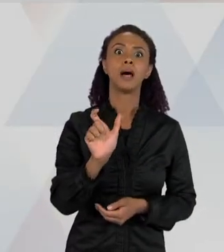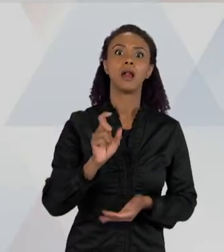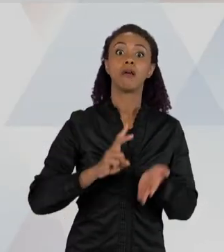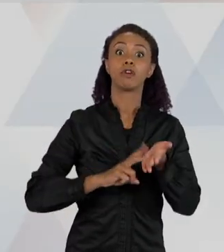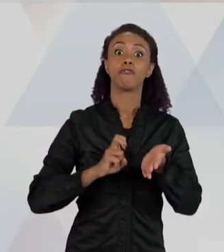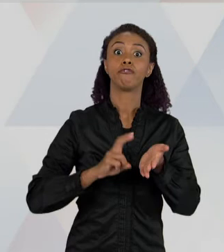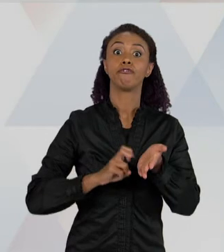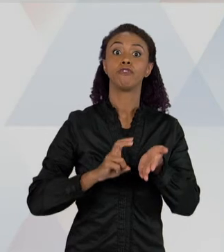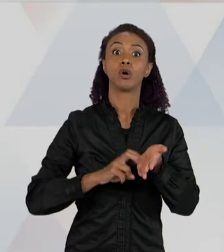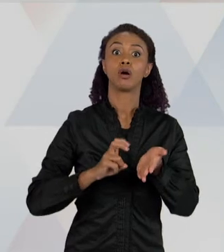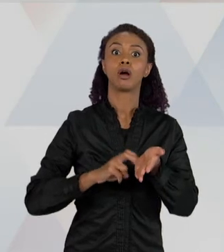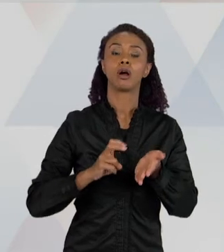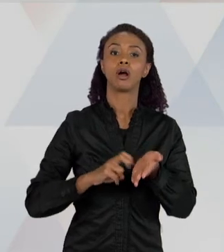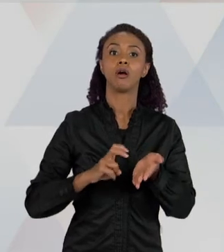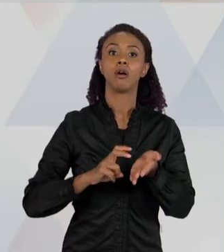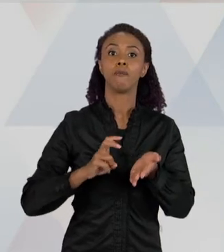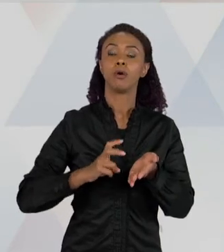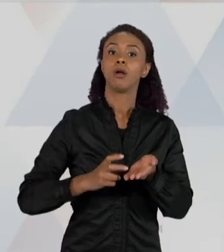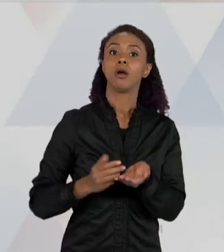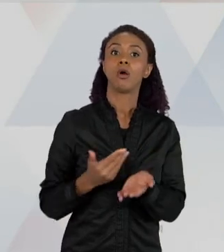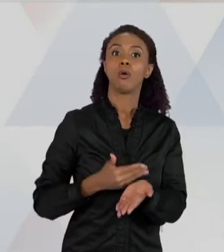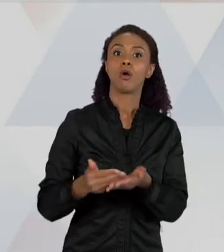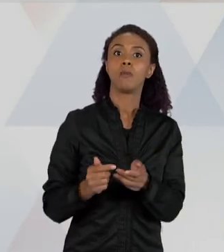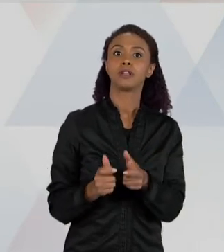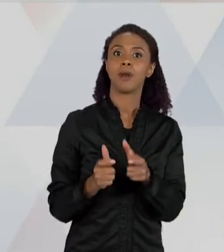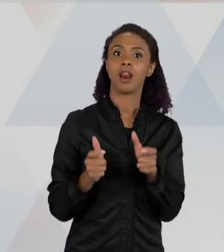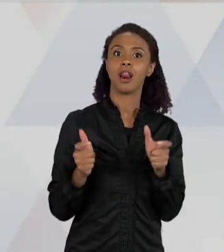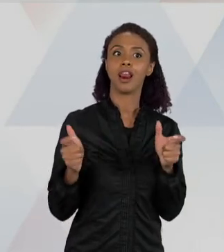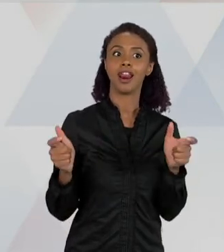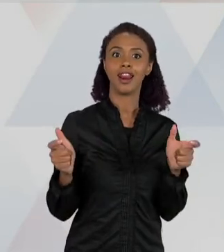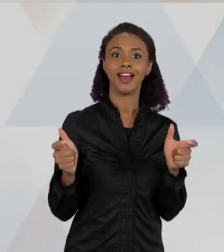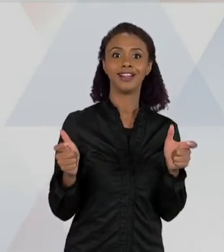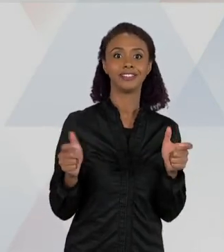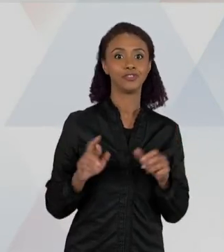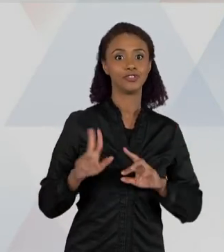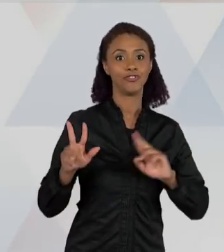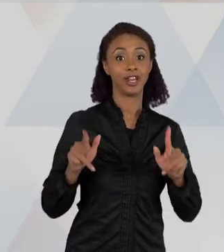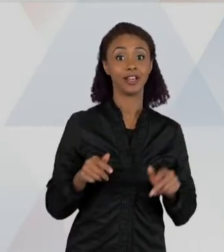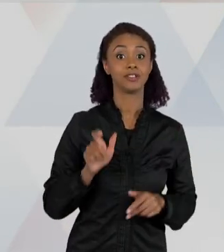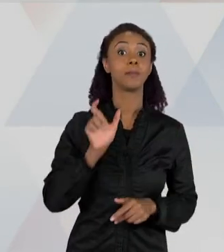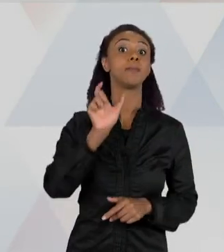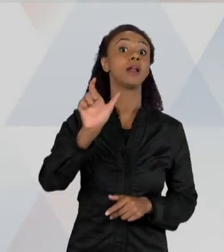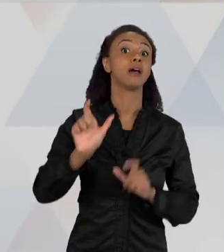RELAÇÕES ENTRE ELAS SÃO DIFERENTES, NÉ? ENTÃO VOCÊ TEM "ESCORPIÃO", "ARANHA", "O